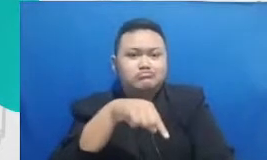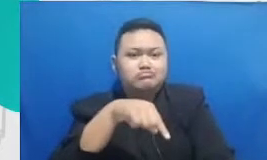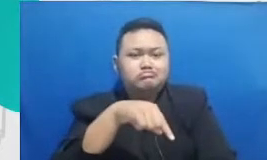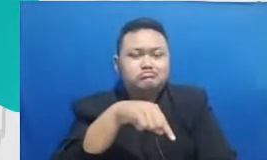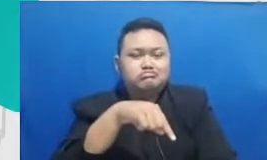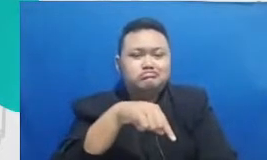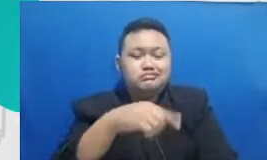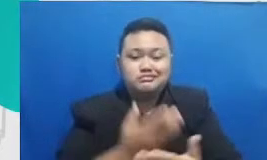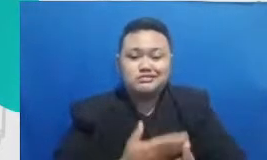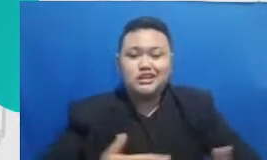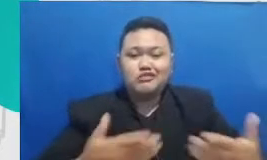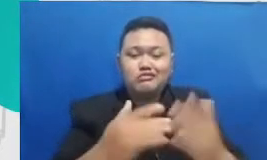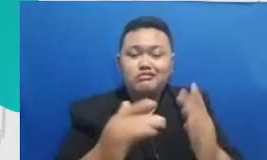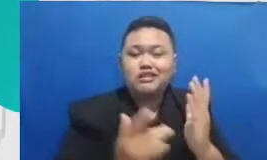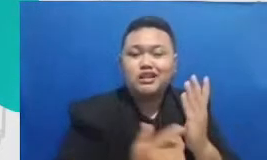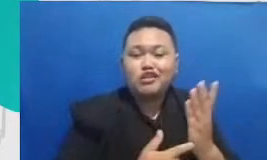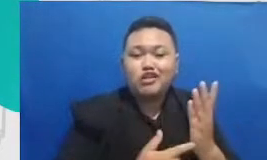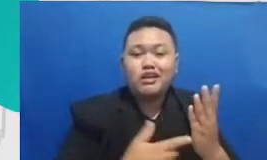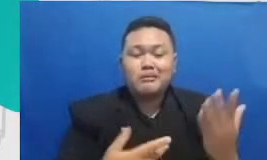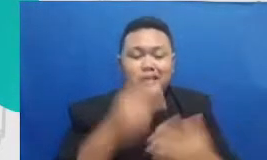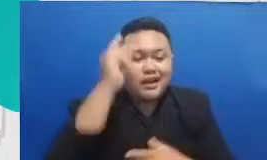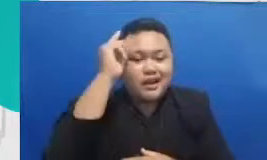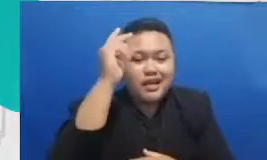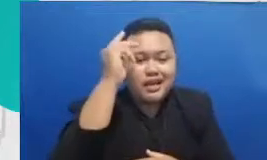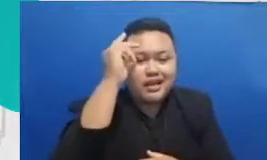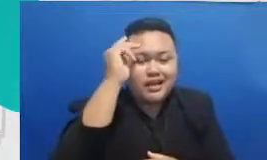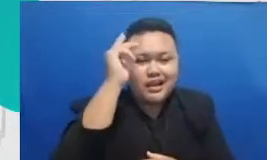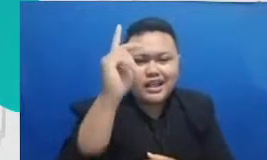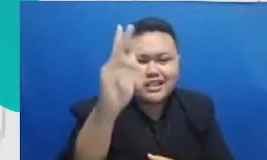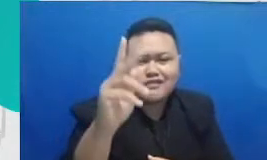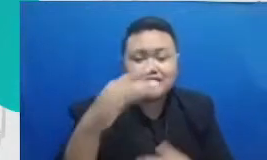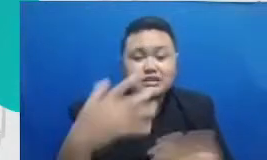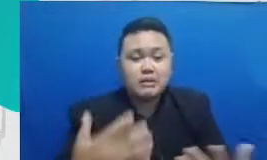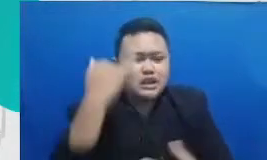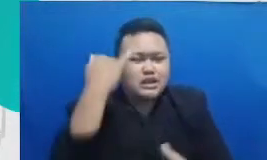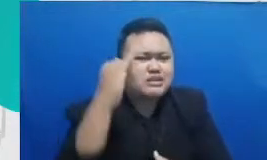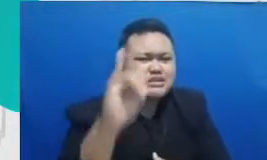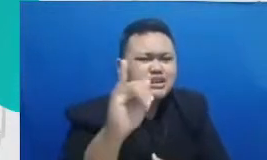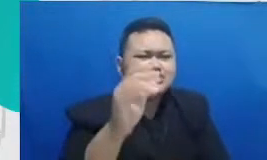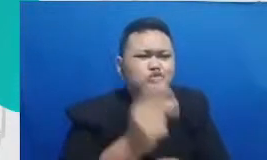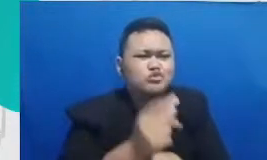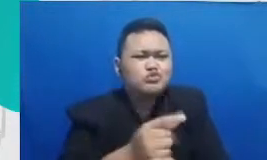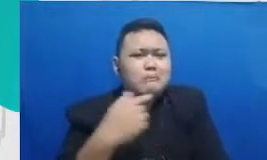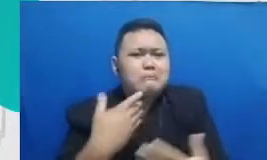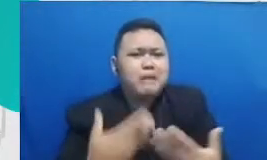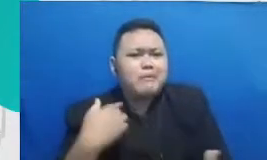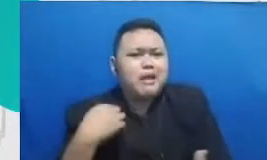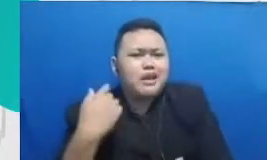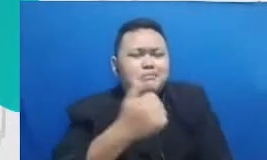teknologi adalah kreatifitas daya imajinasi Bagaimana kita bisa bermimpi Bagaimana kita bisa